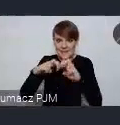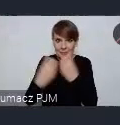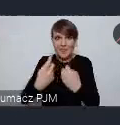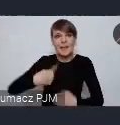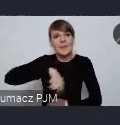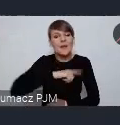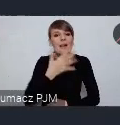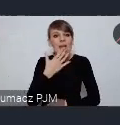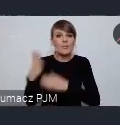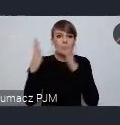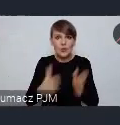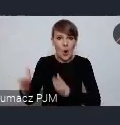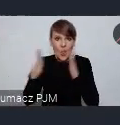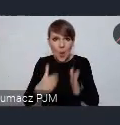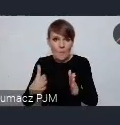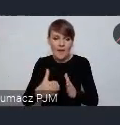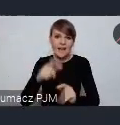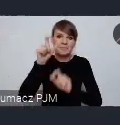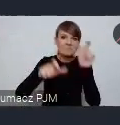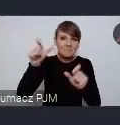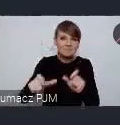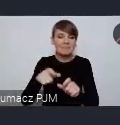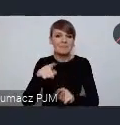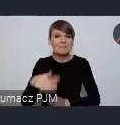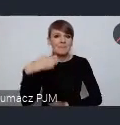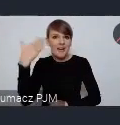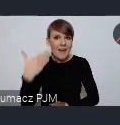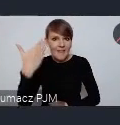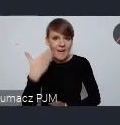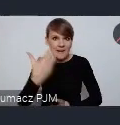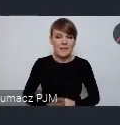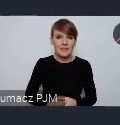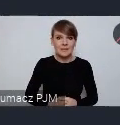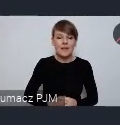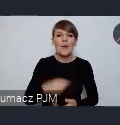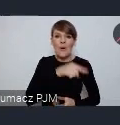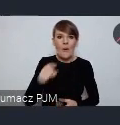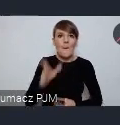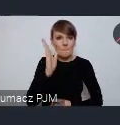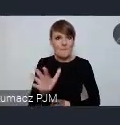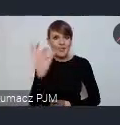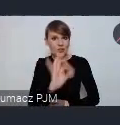naszych potencjalnych referentów, którzy będą mieli szansę ewentualnie zabrać głos